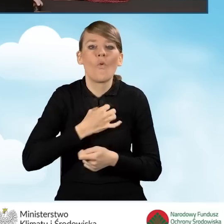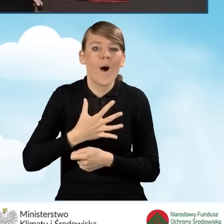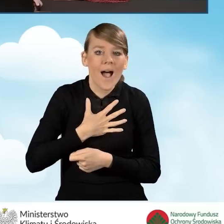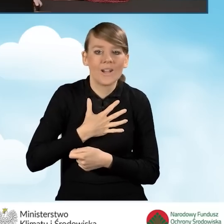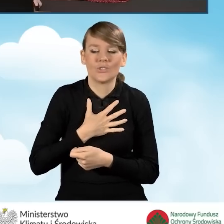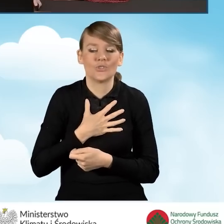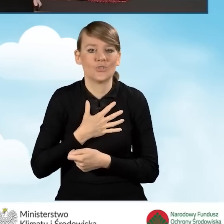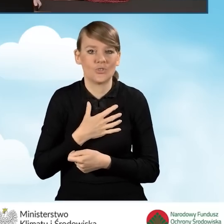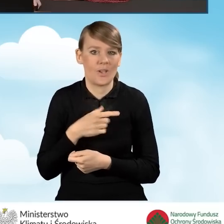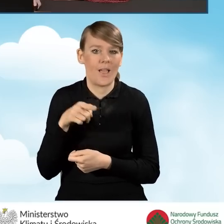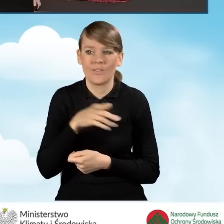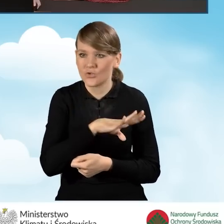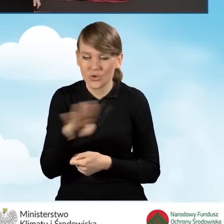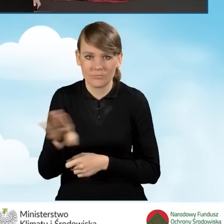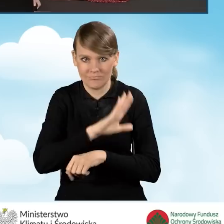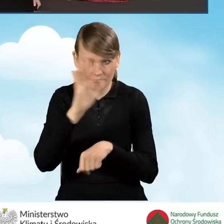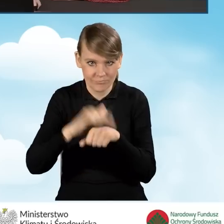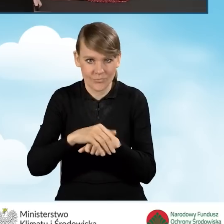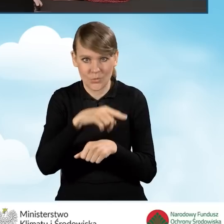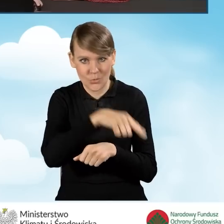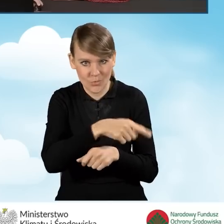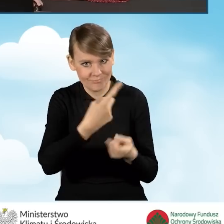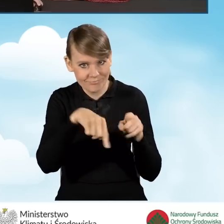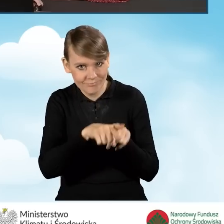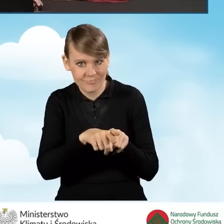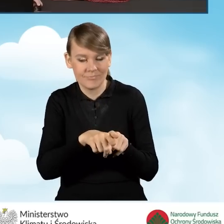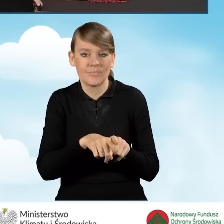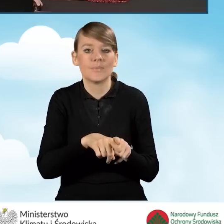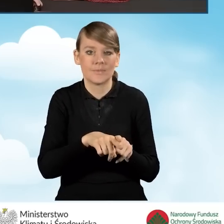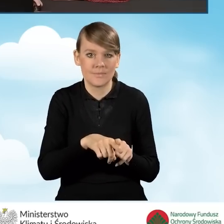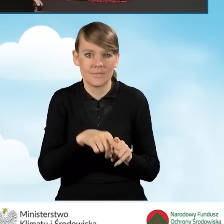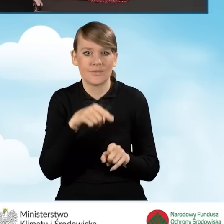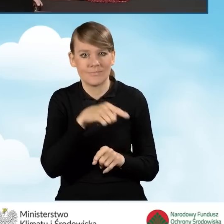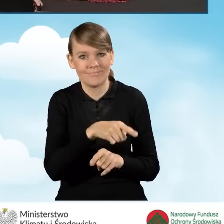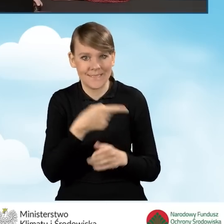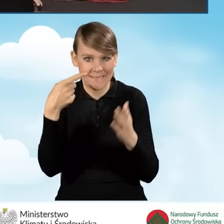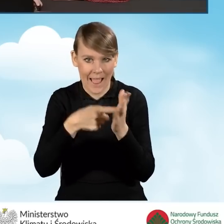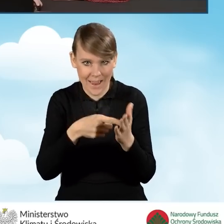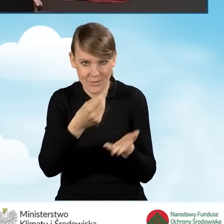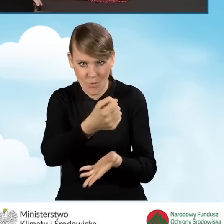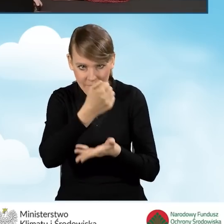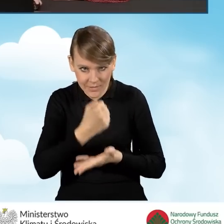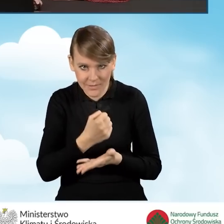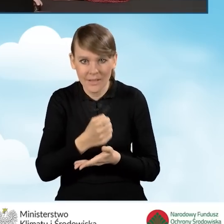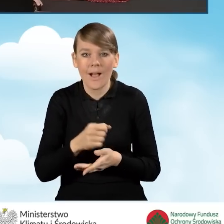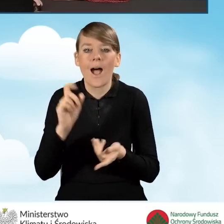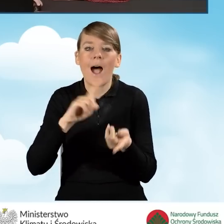wszystkich współwłaścicieli, wyrażeniu zgody na realizację przedsięwzięcia ujętego w niniejszym wniosku o dofinansowanie, czy też współmałżonka